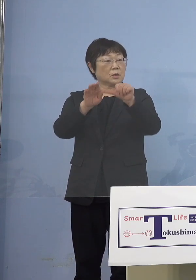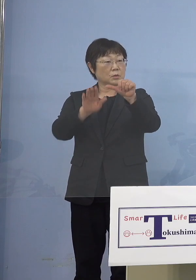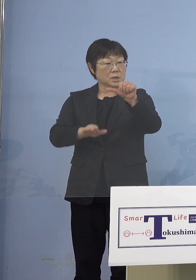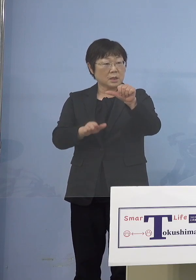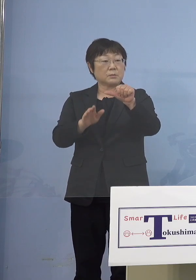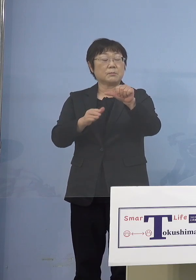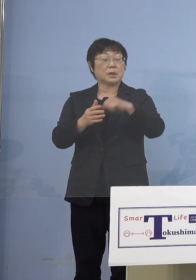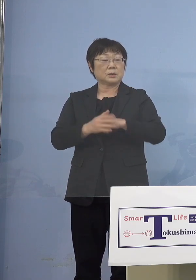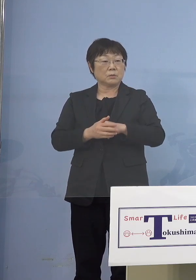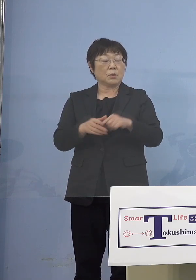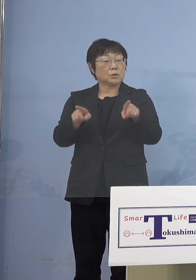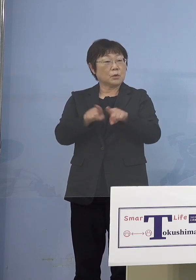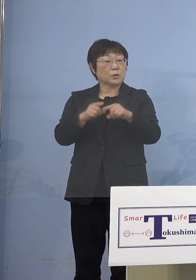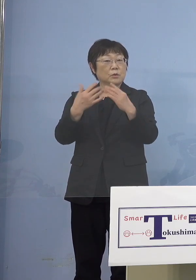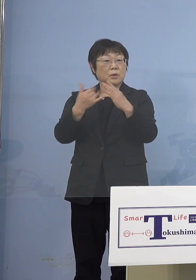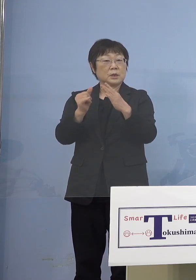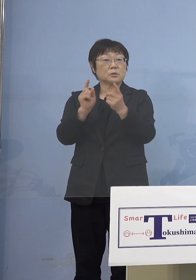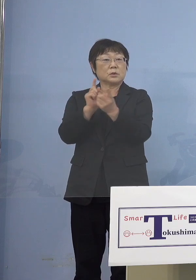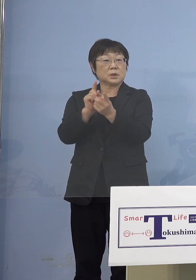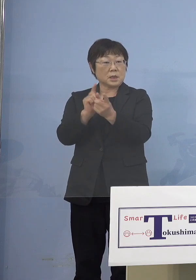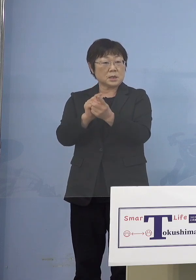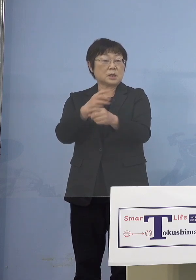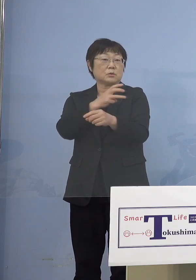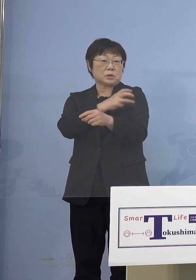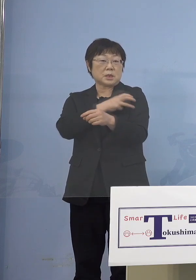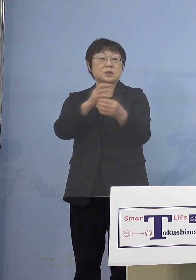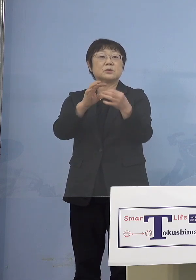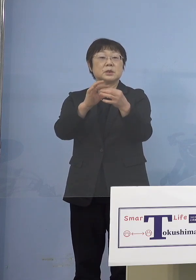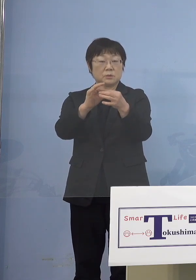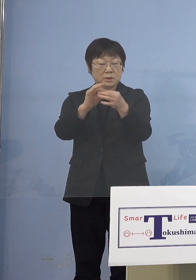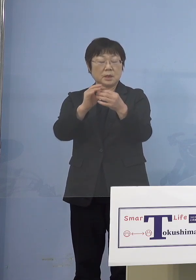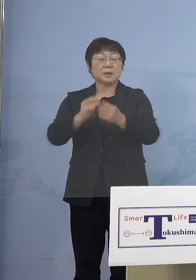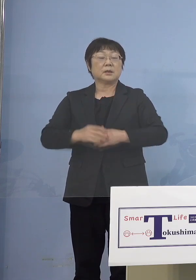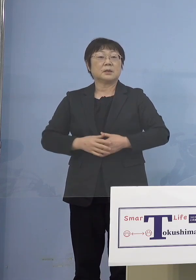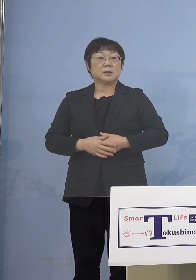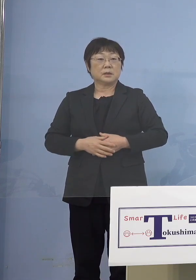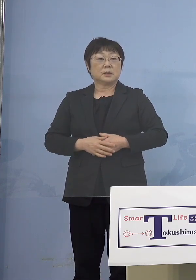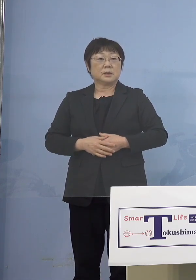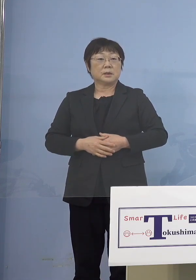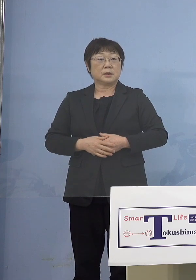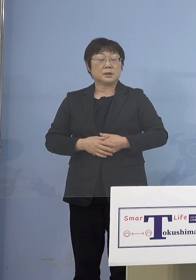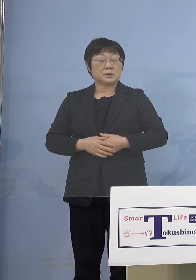同居の家族への接種なんですけれども これは接種券を今日発送